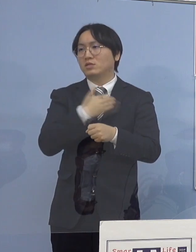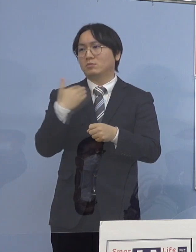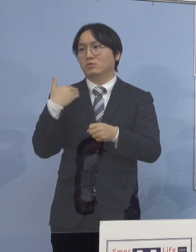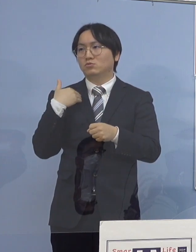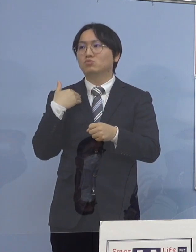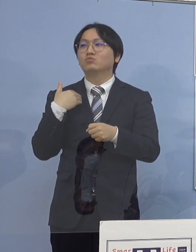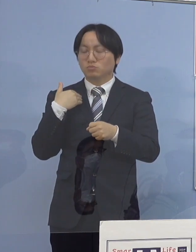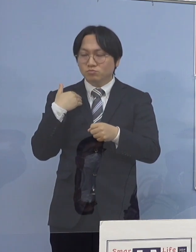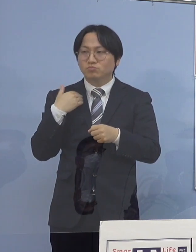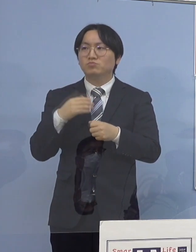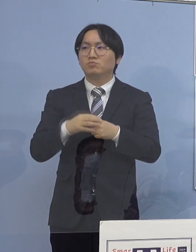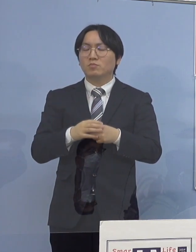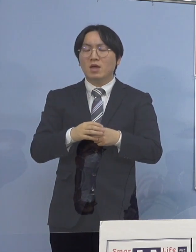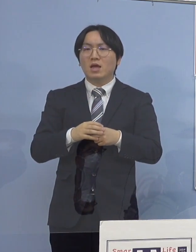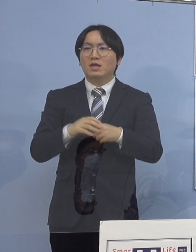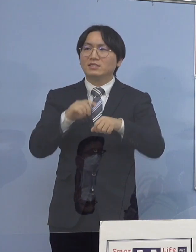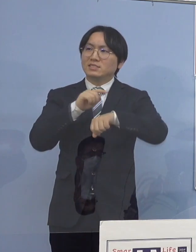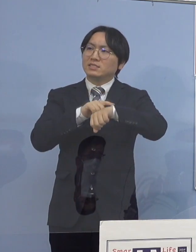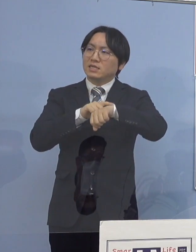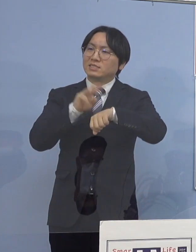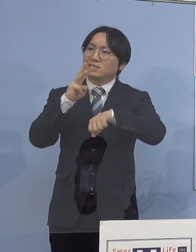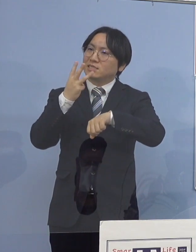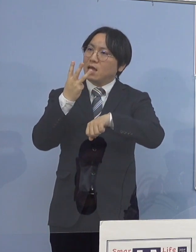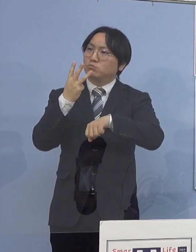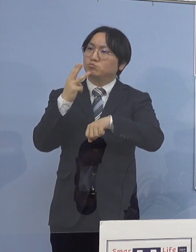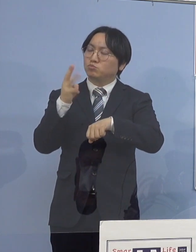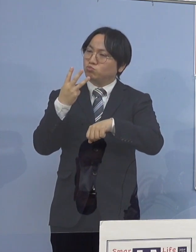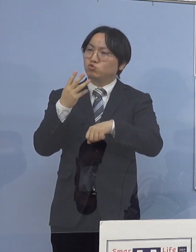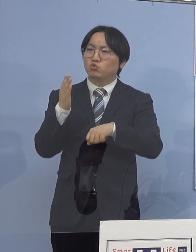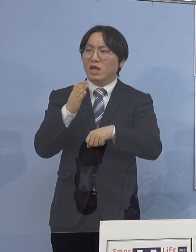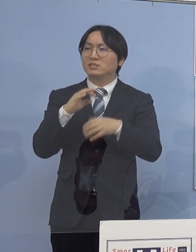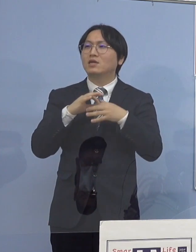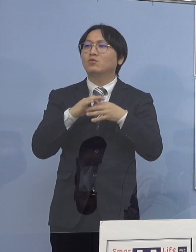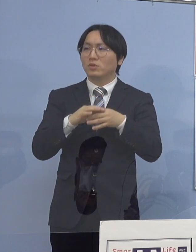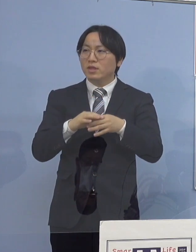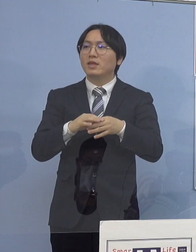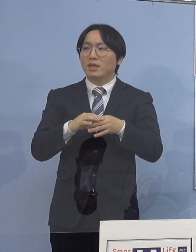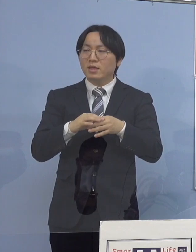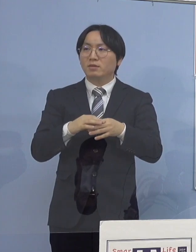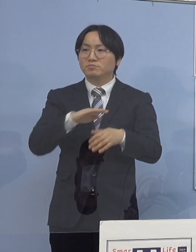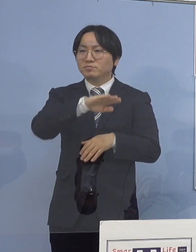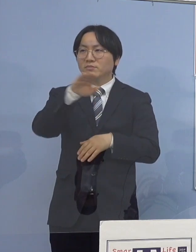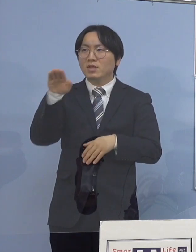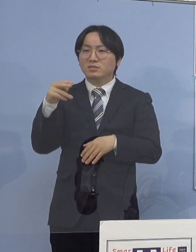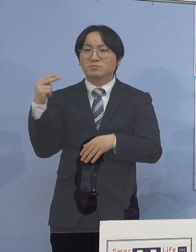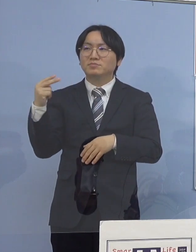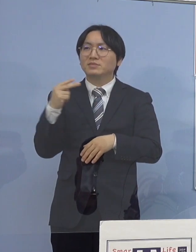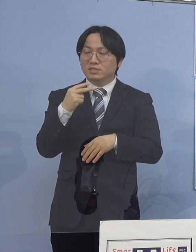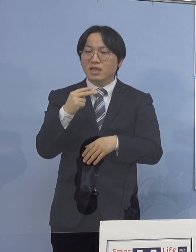大体3分半ほどのものを作らせていただいて 共有していただこうと